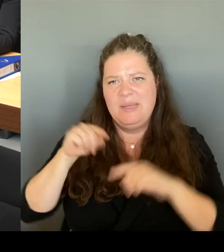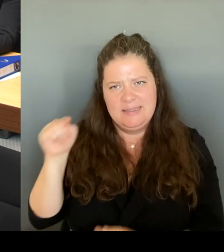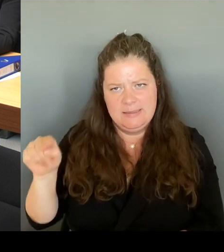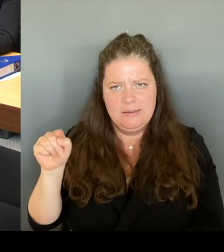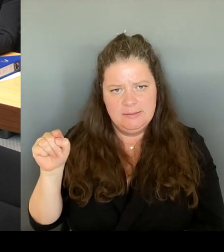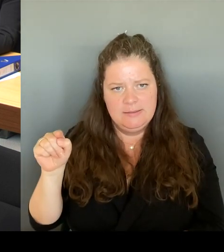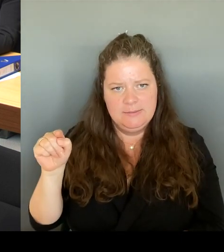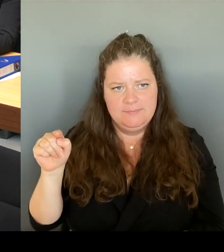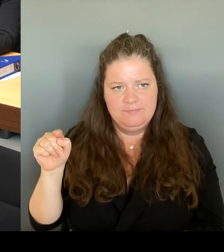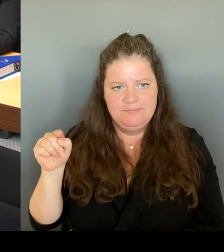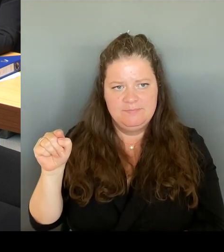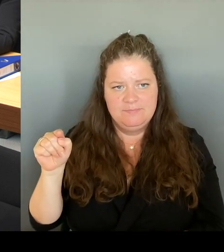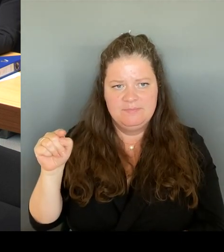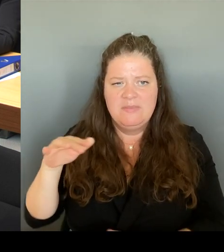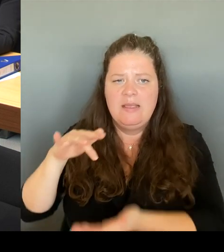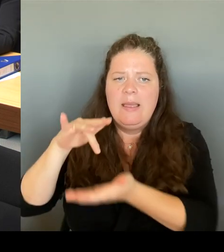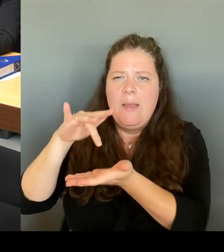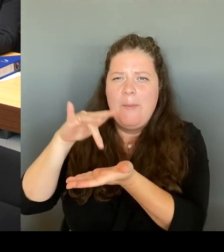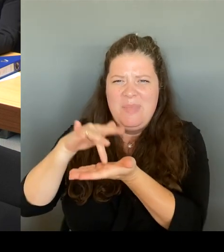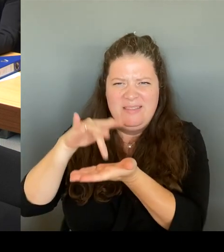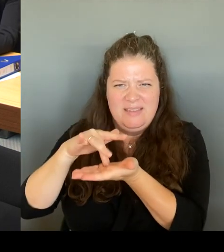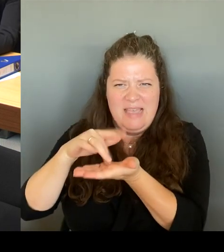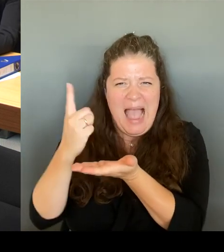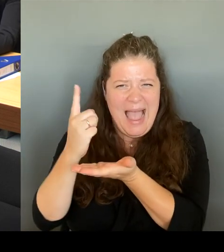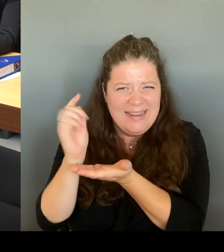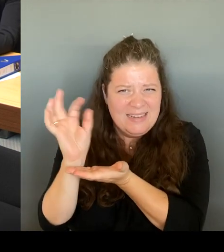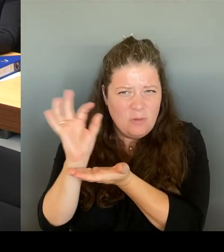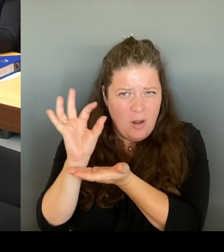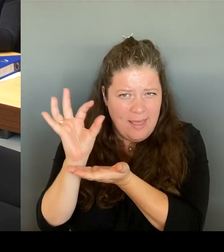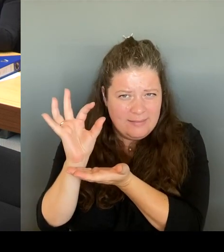nach fünf Jahren, ist ein bisschen wenig